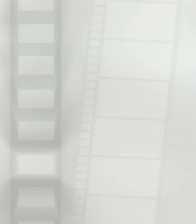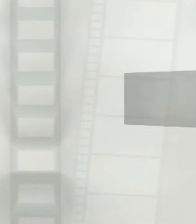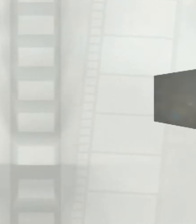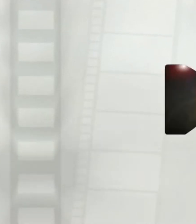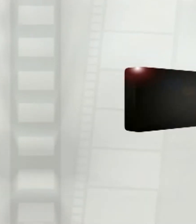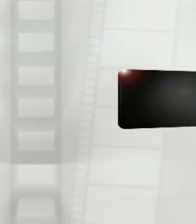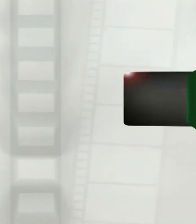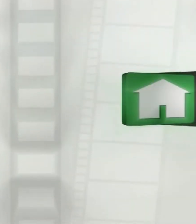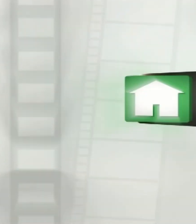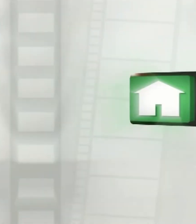[เพลง]